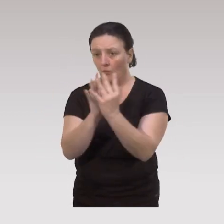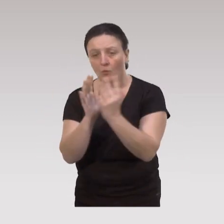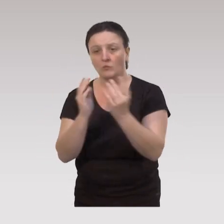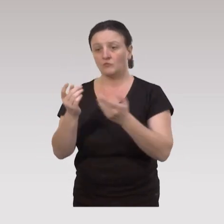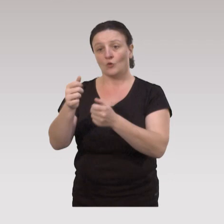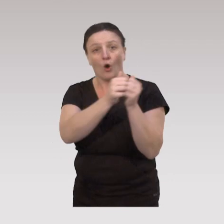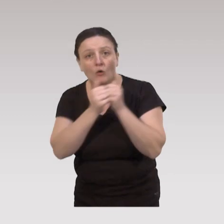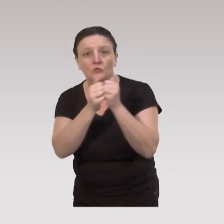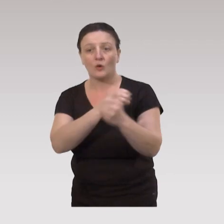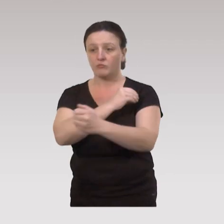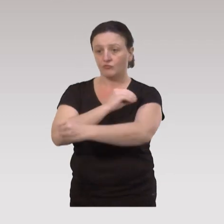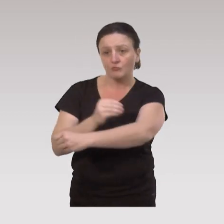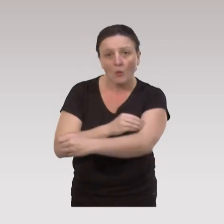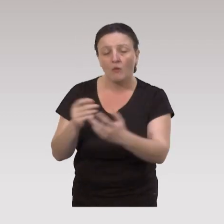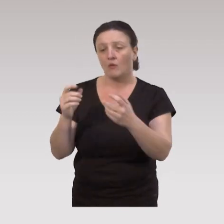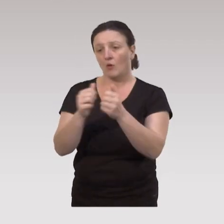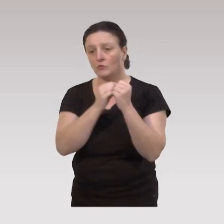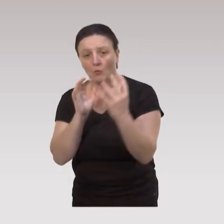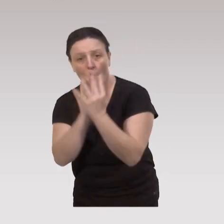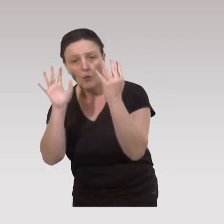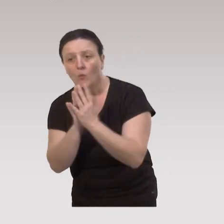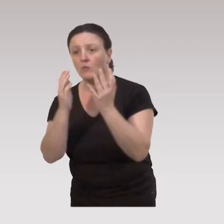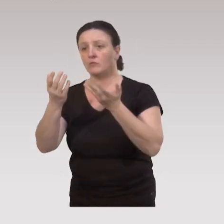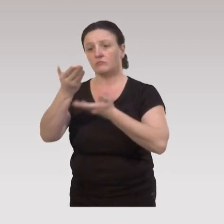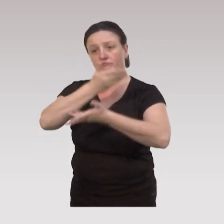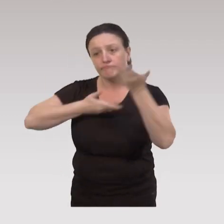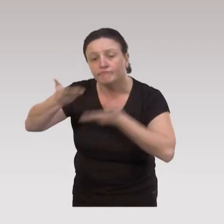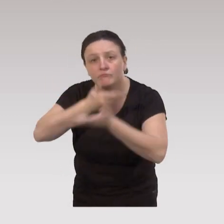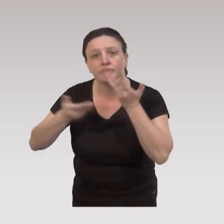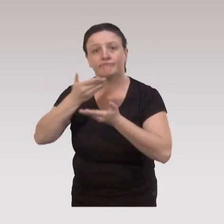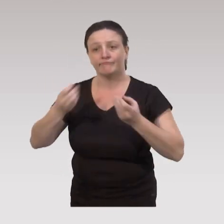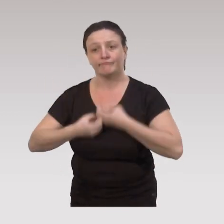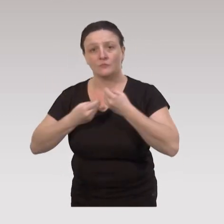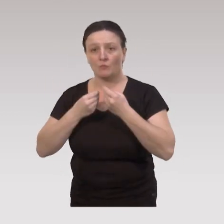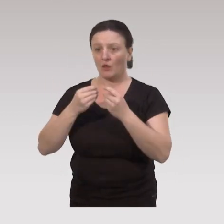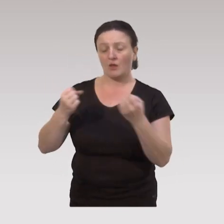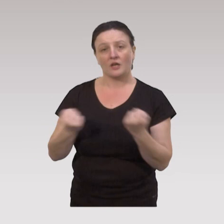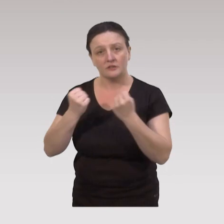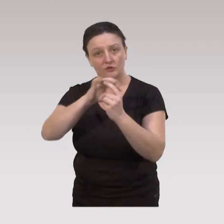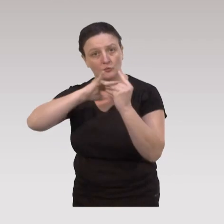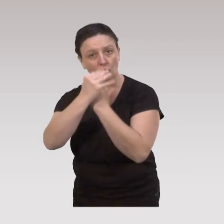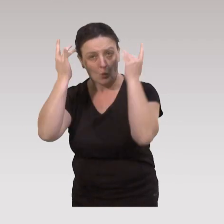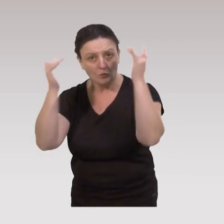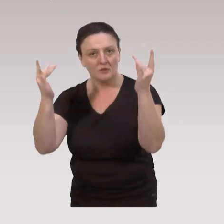à pouvoir continuer à pratiquer ensemble de l’activité physique, des rencontres, des groupes de parole, des activités socio-culturelles.